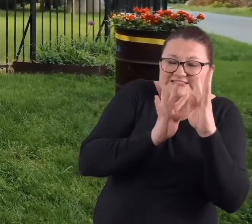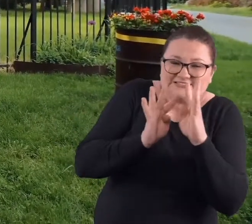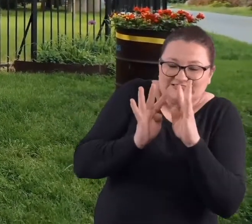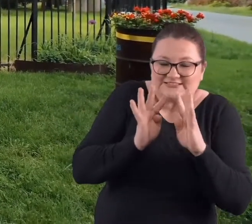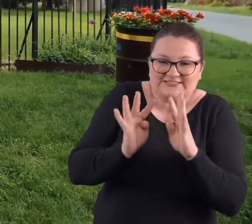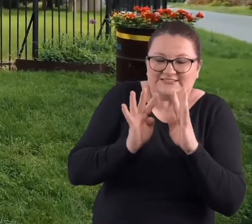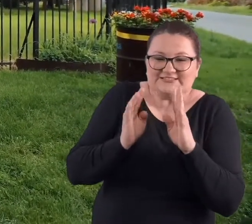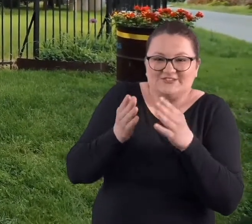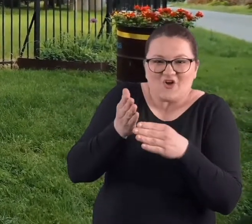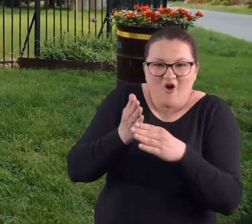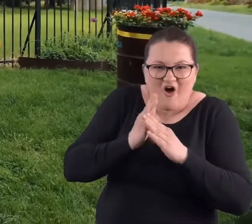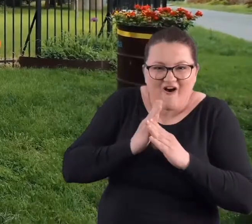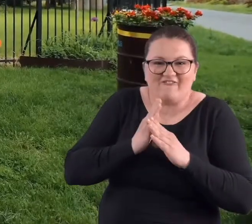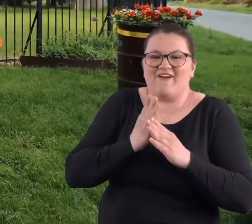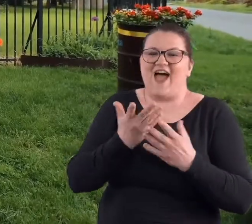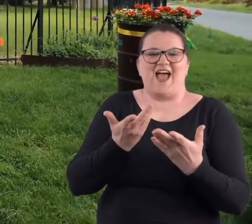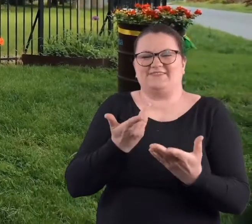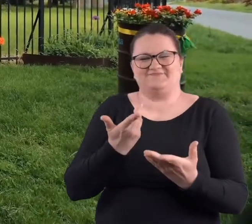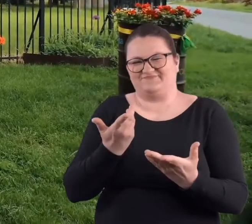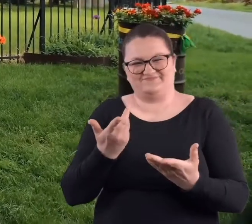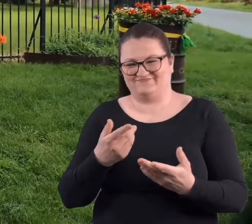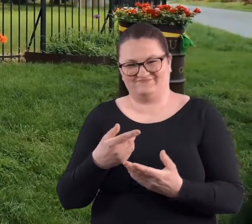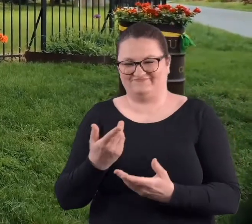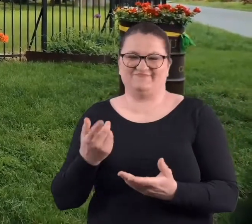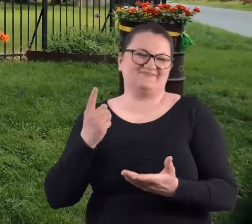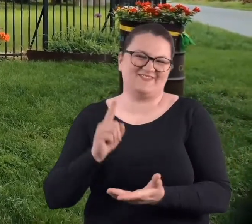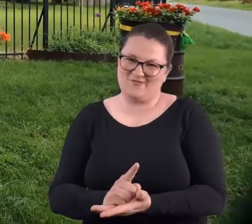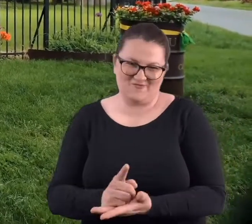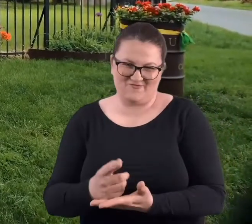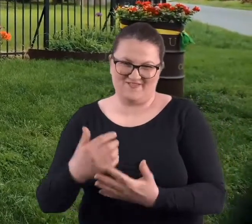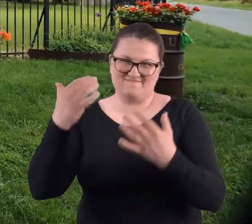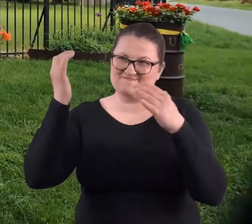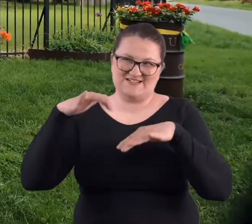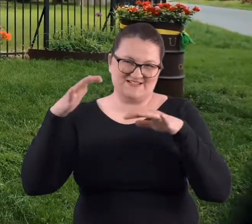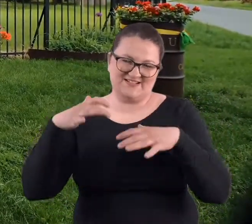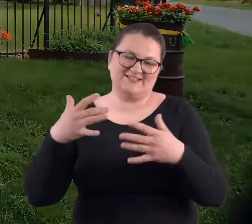budki z kiełbaskami, ale to nas wiele nie ochroniło.